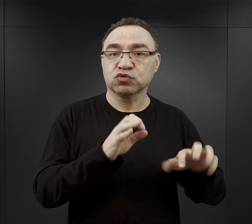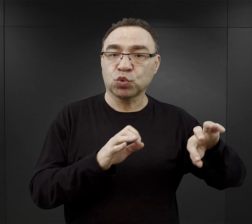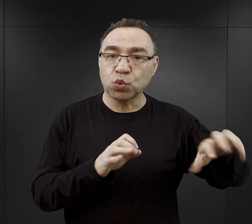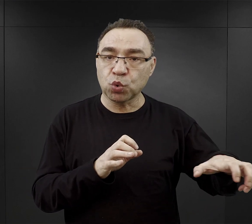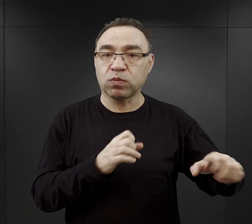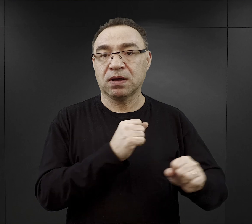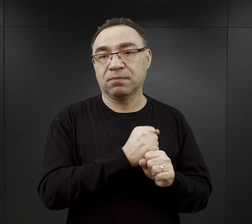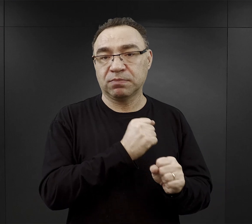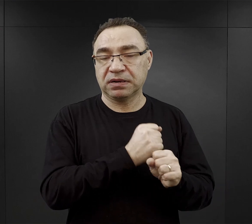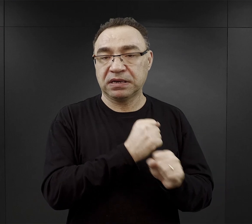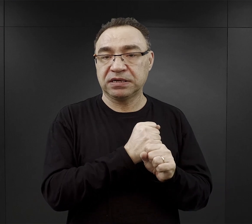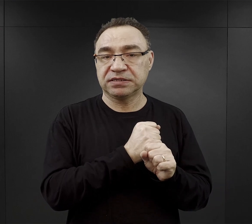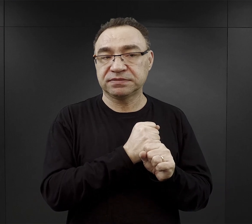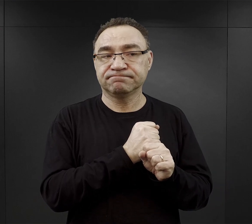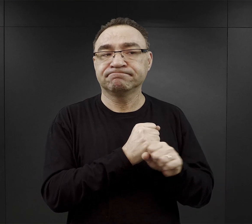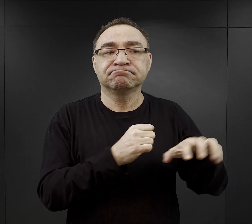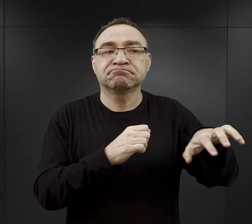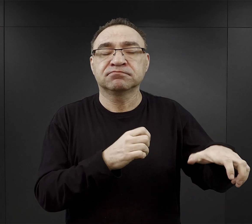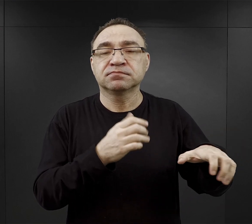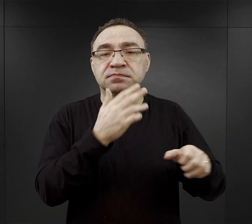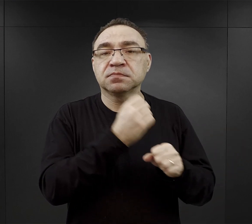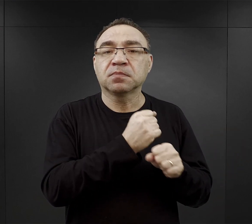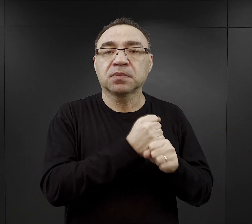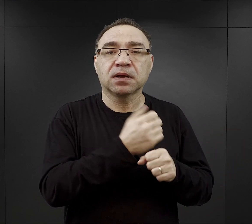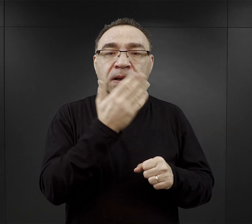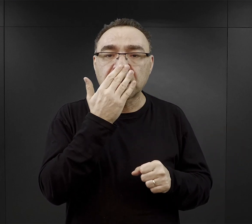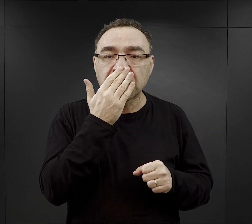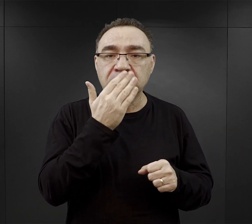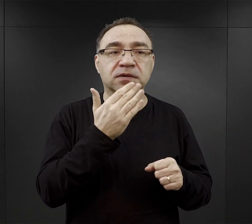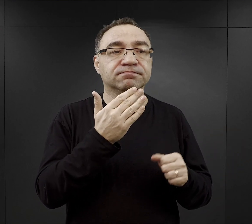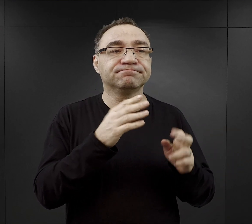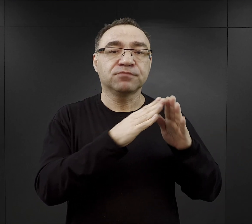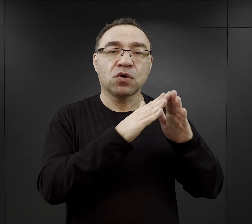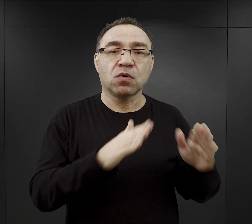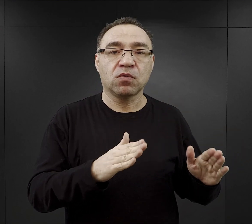to były te komanda, które więźniowie pracowali, jak to mówiono w obozie pod dachem,